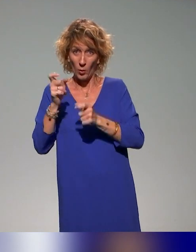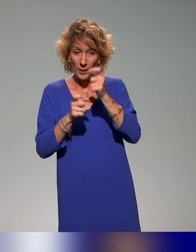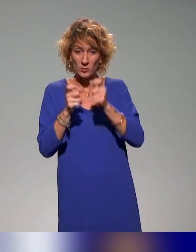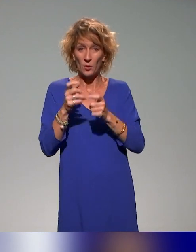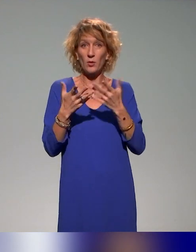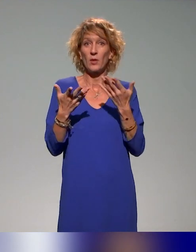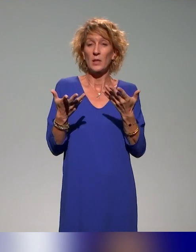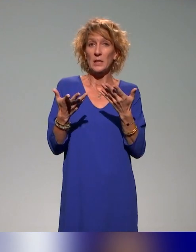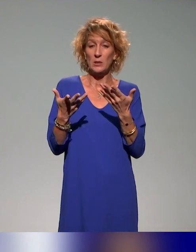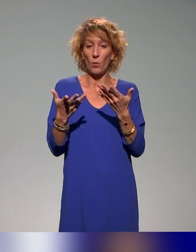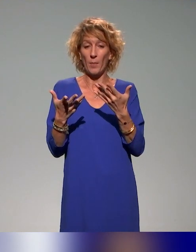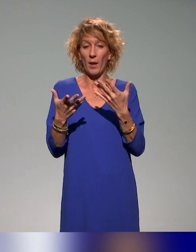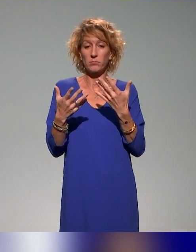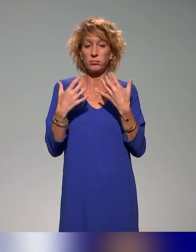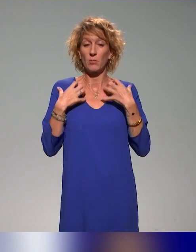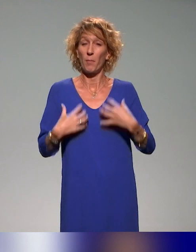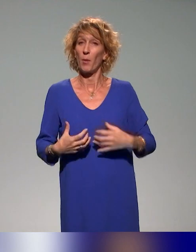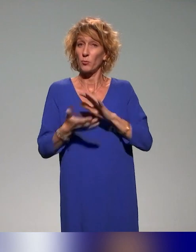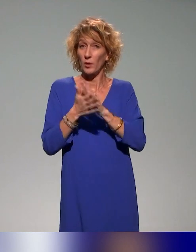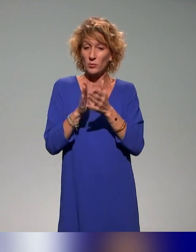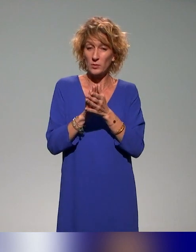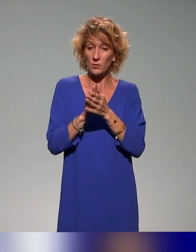démarche avec des collègues qui ont formé des enseignants et qui